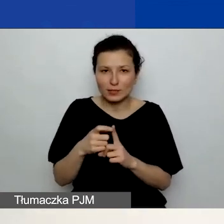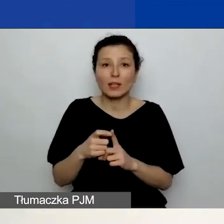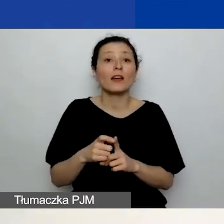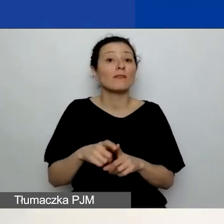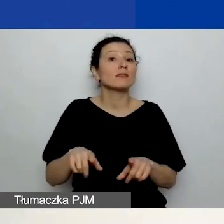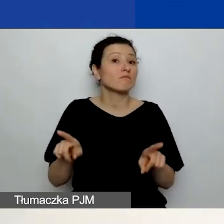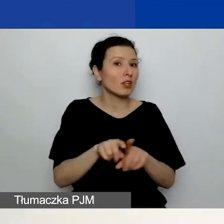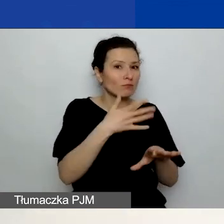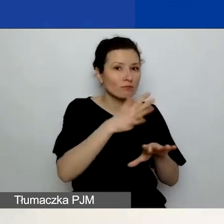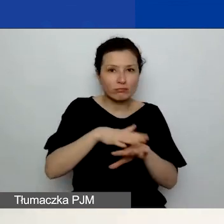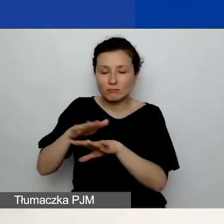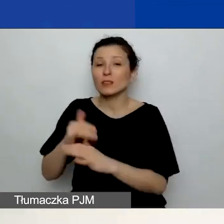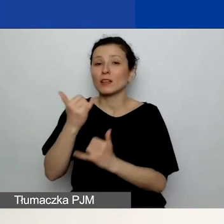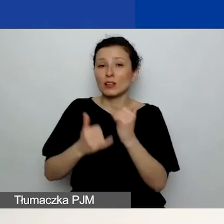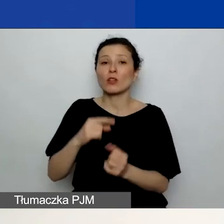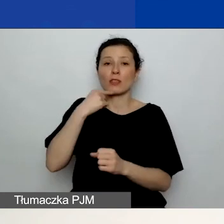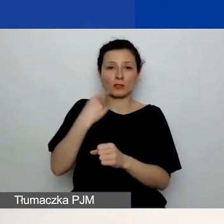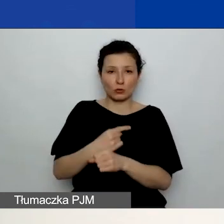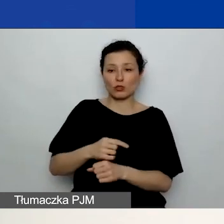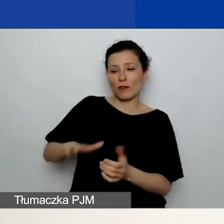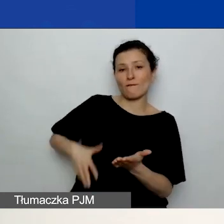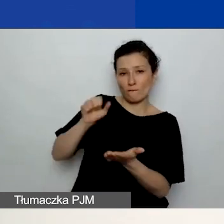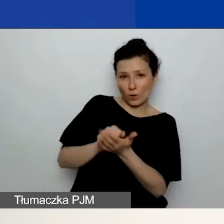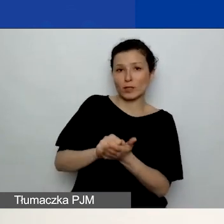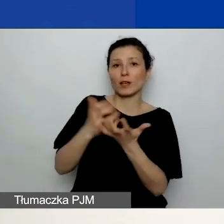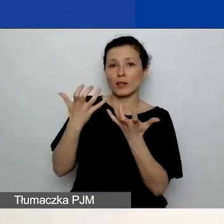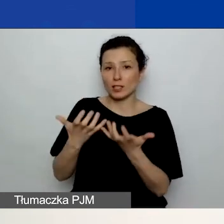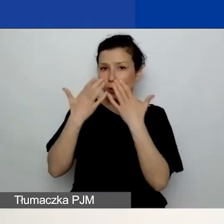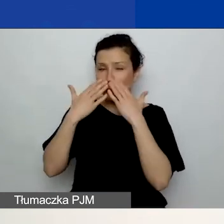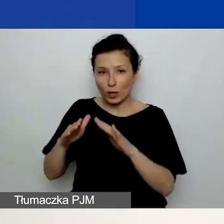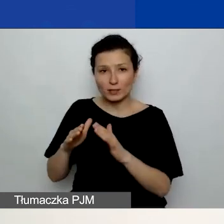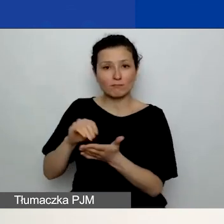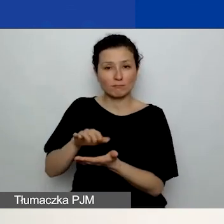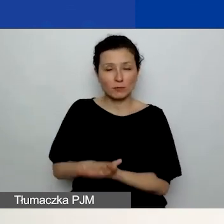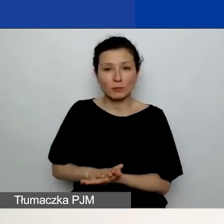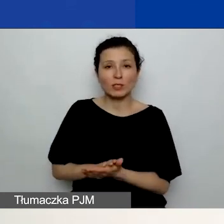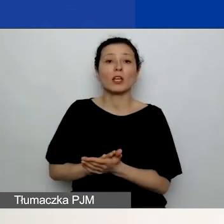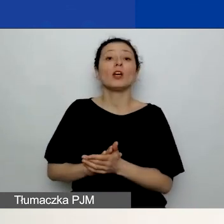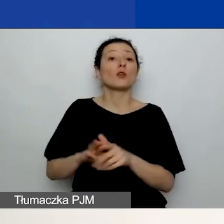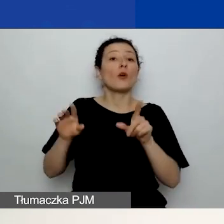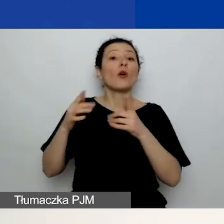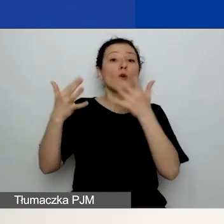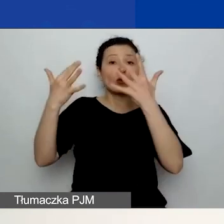Natomiast jeżeli zdecydujecie się go wykazać, to jest on rozliczany proporcjonalnie. Co oznacza, że generator